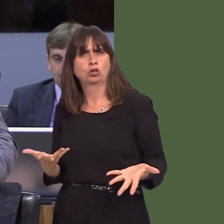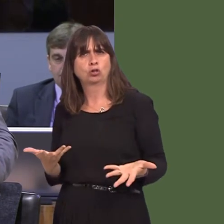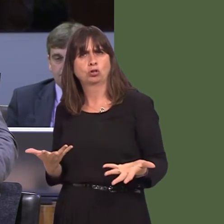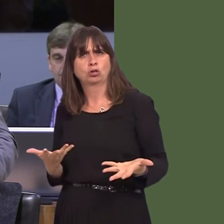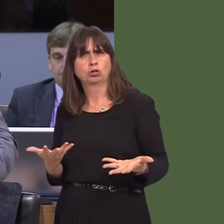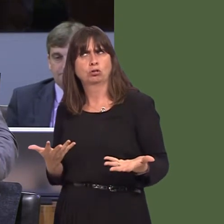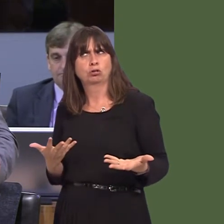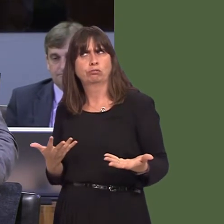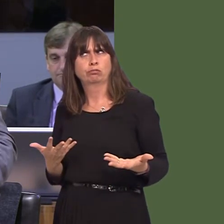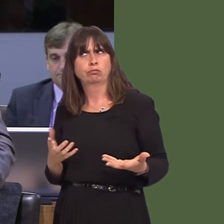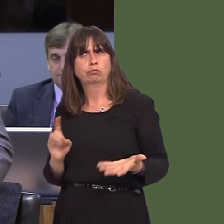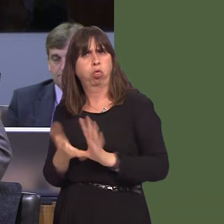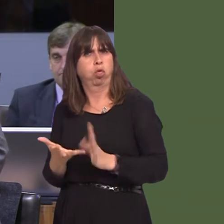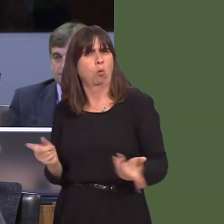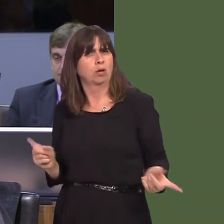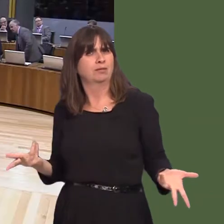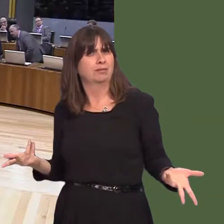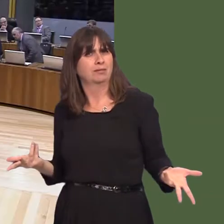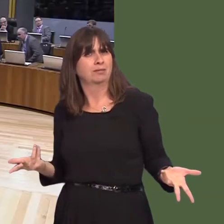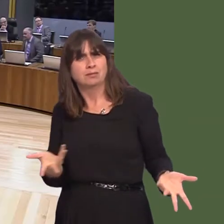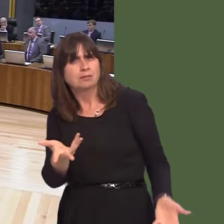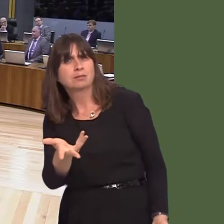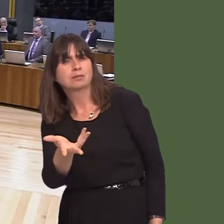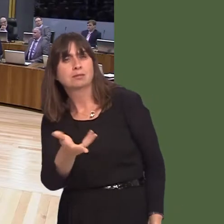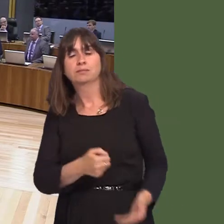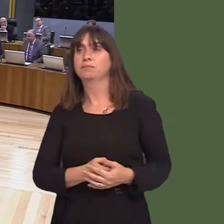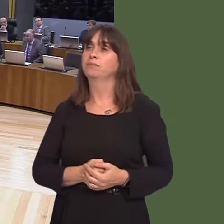figures. What's gone wrong, First Minister? Carwyn Jones AM: First of all, around about